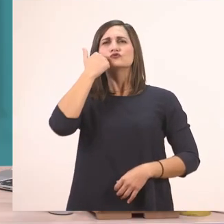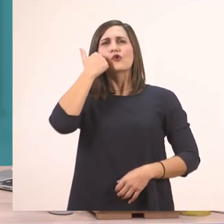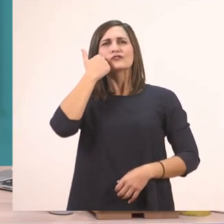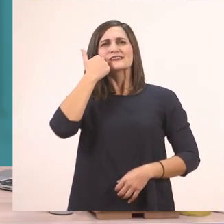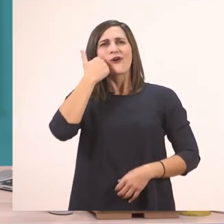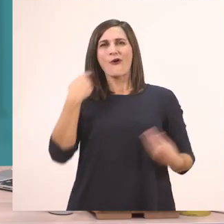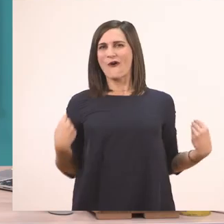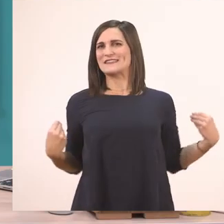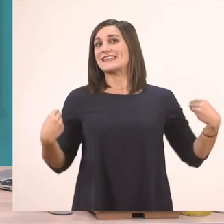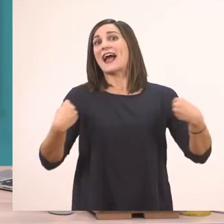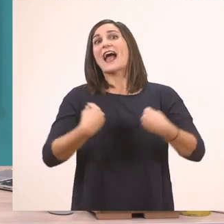Το σακάκι! Πολύ ωραία!